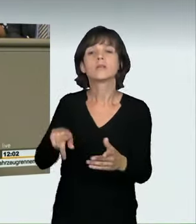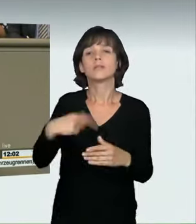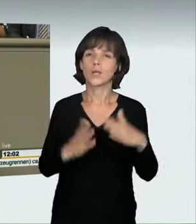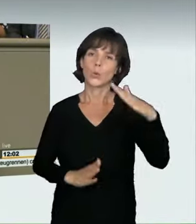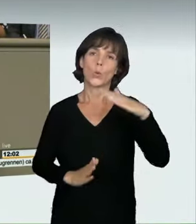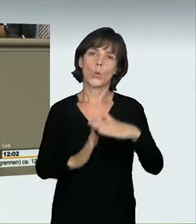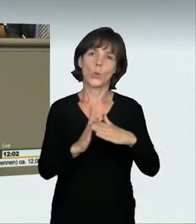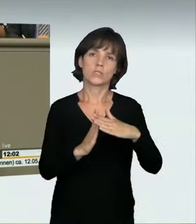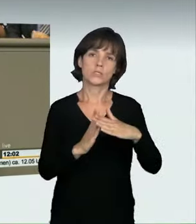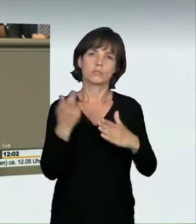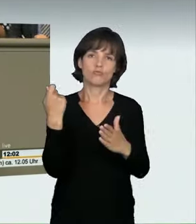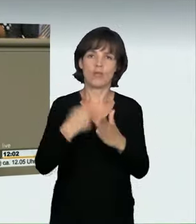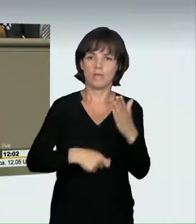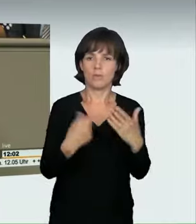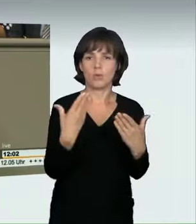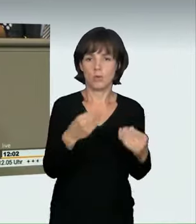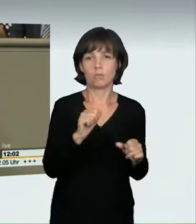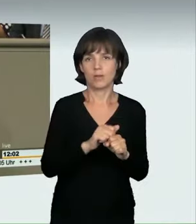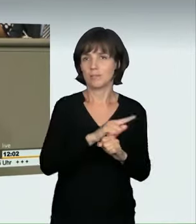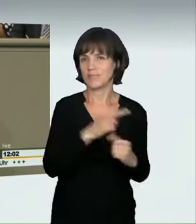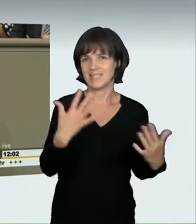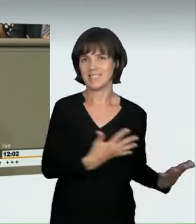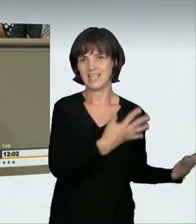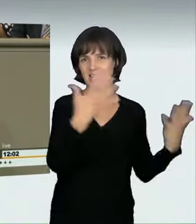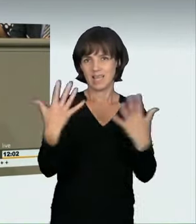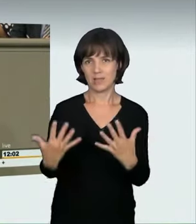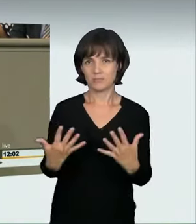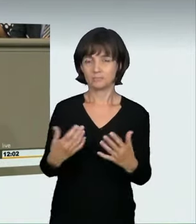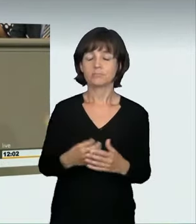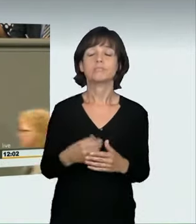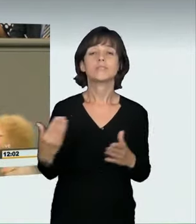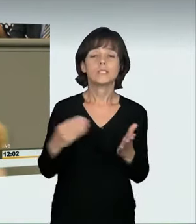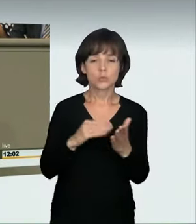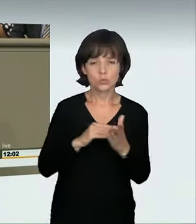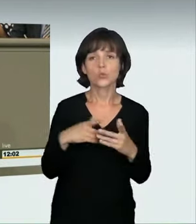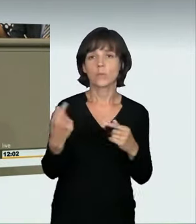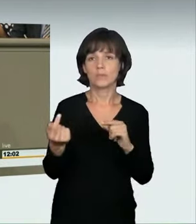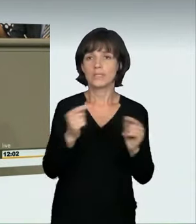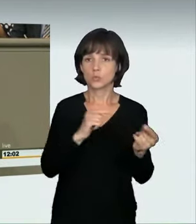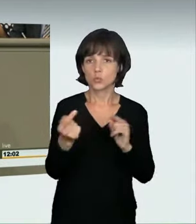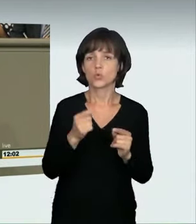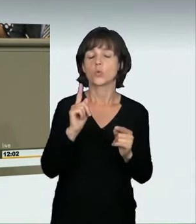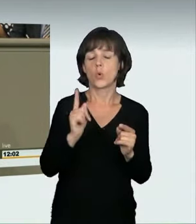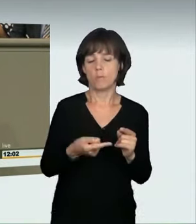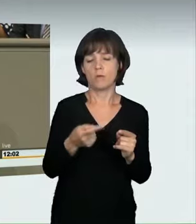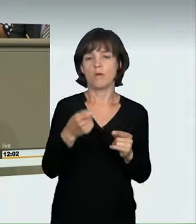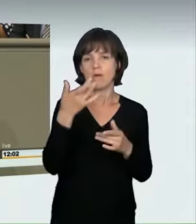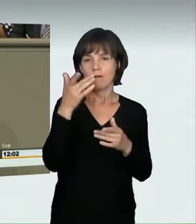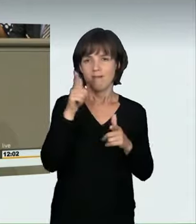sollen Teilnehmern und Veranstaltern dieser Rennen im Regelfall die Fahrerlaubnis entzogen werden, oder es wird eine Sperrfrist verhängt.